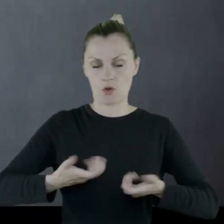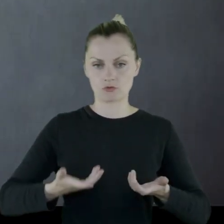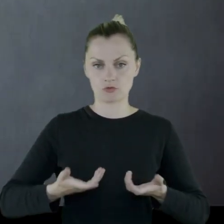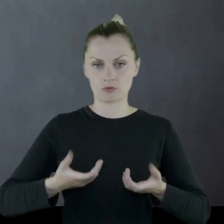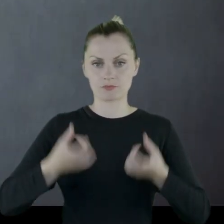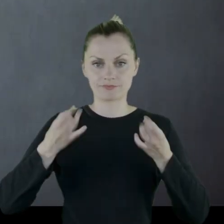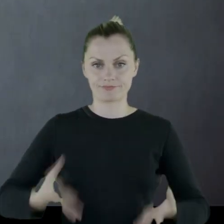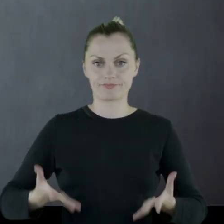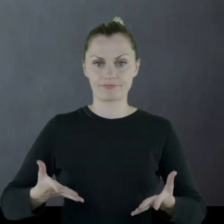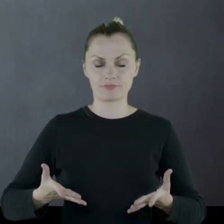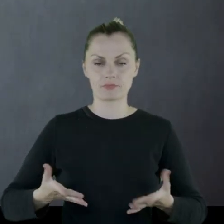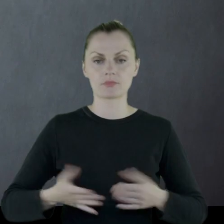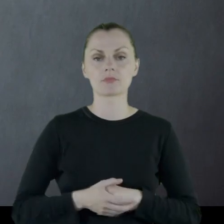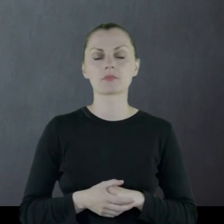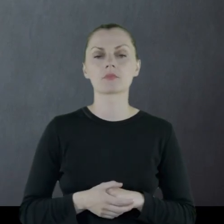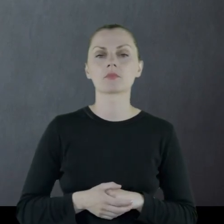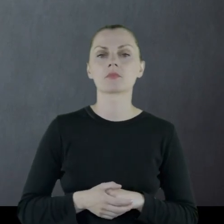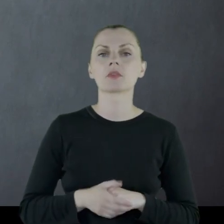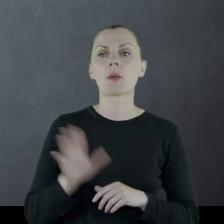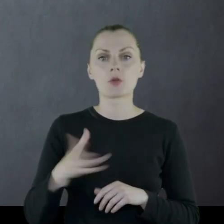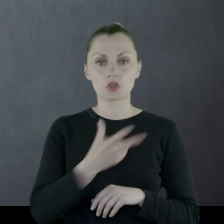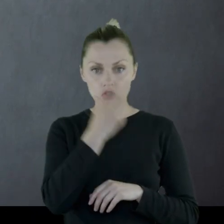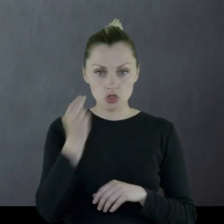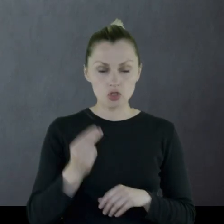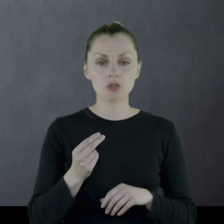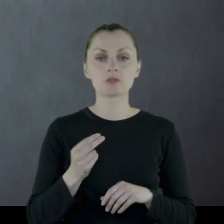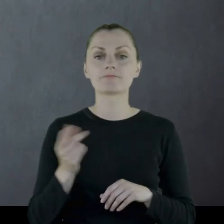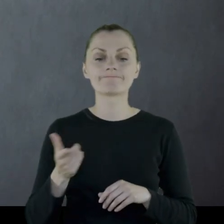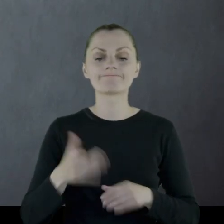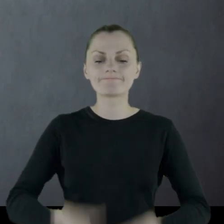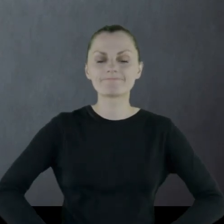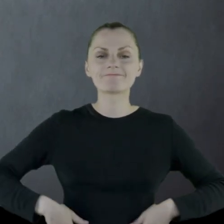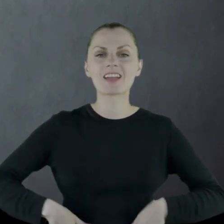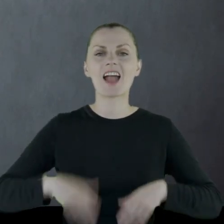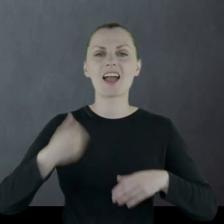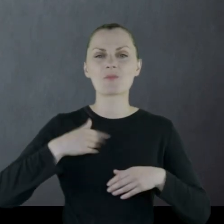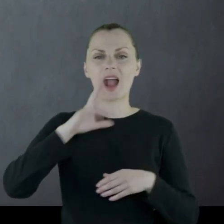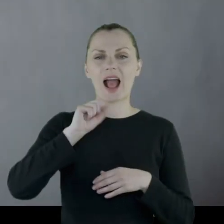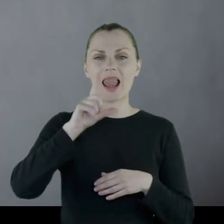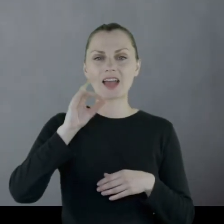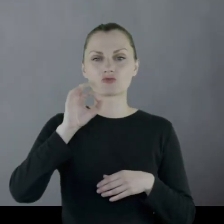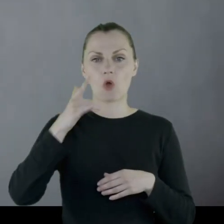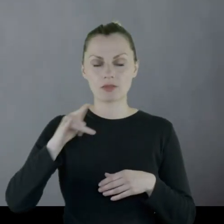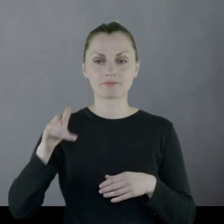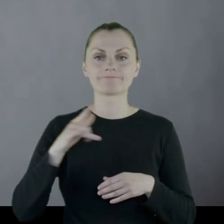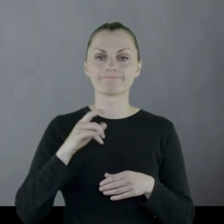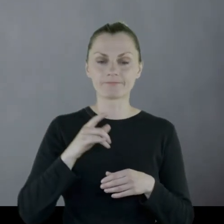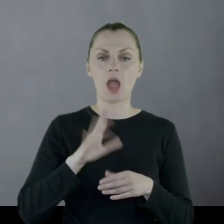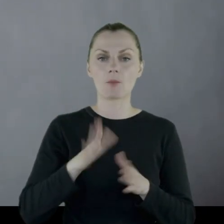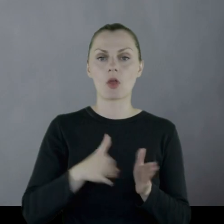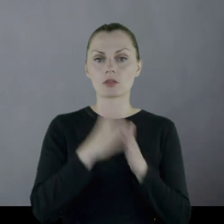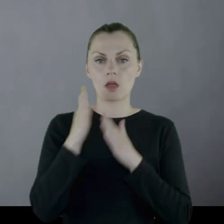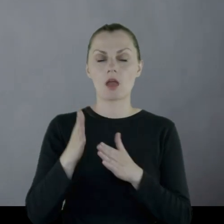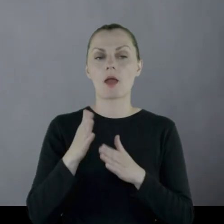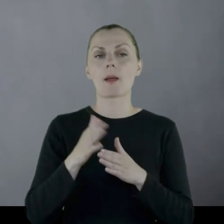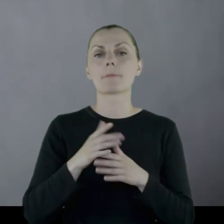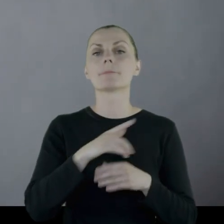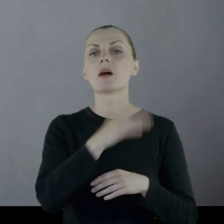Następnie pisze: "Trzy dni pełnienia służby w kalesonach. Trzeciego dnia przełożony dał mi rosyjski płaszcz,